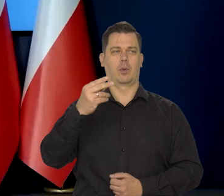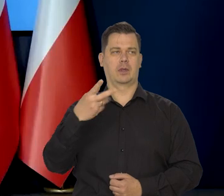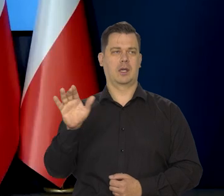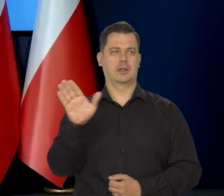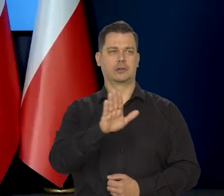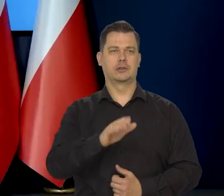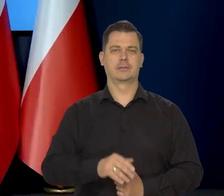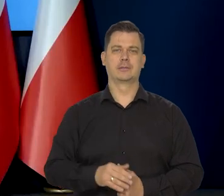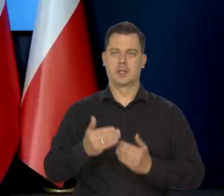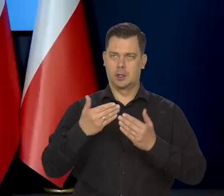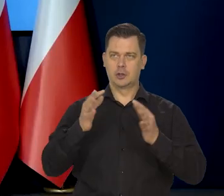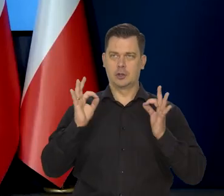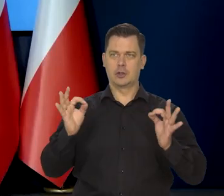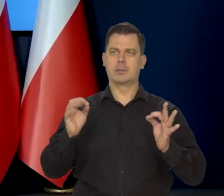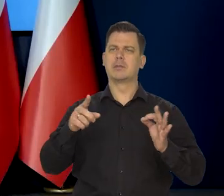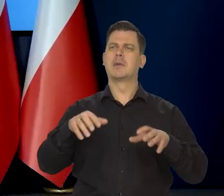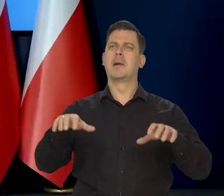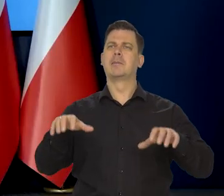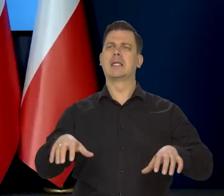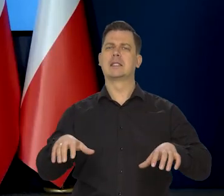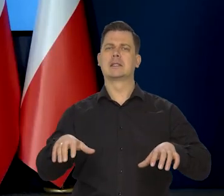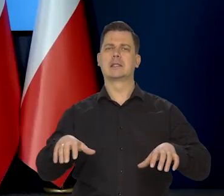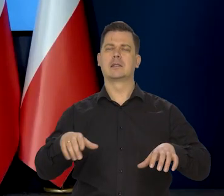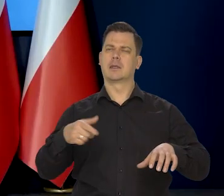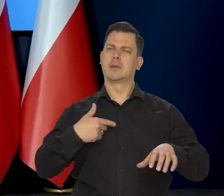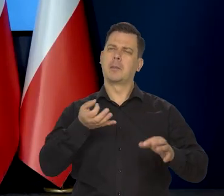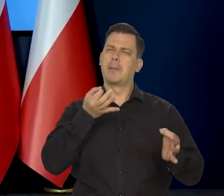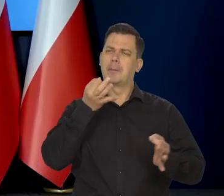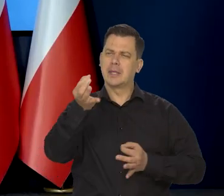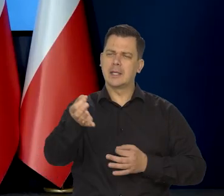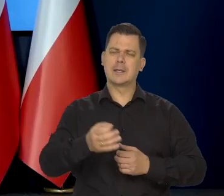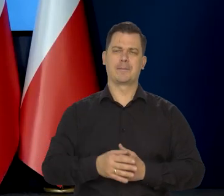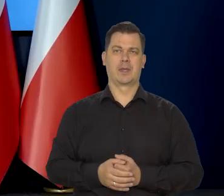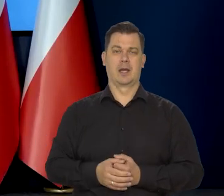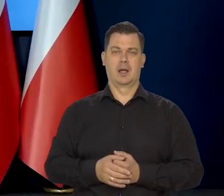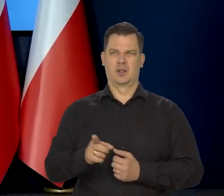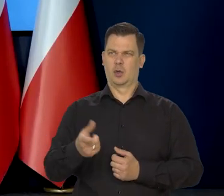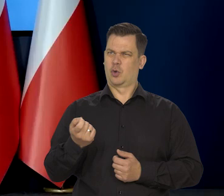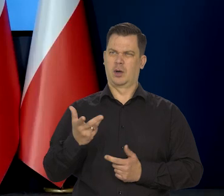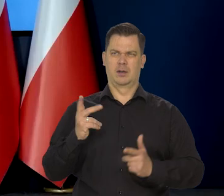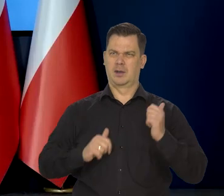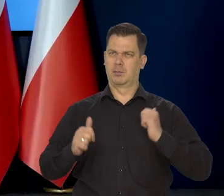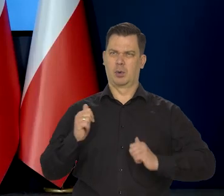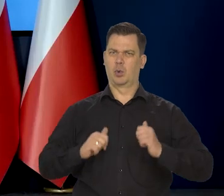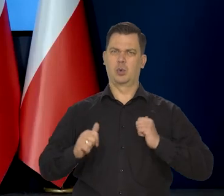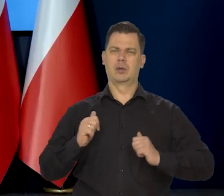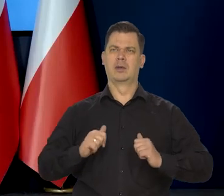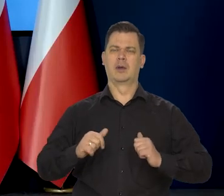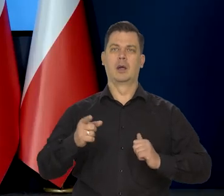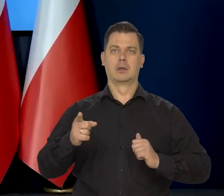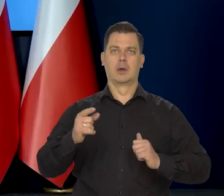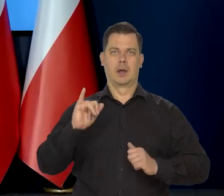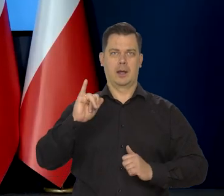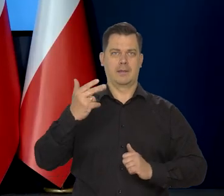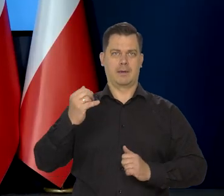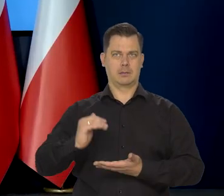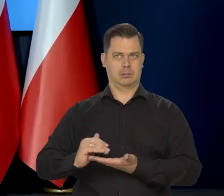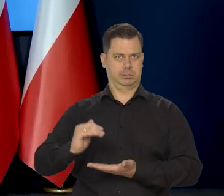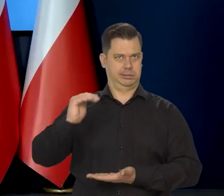Dzień dobry. Panie prezesie pytanie mam o niepokój tego poziomu inflacji w styczniu i w lutym,